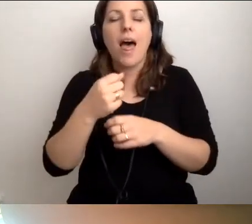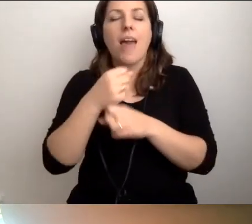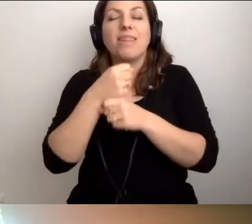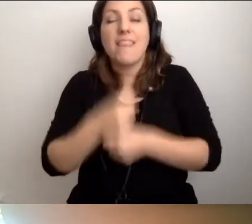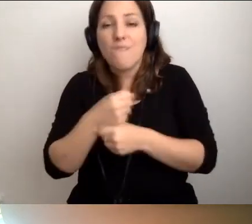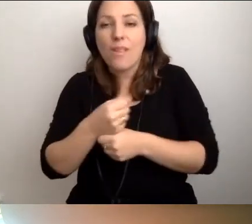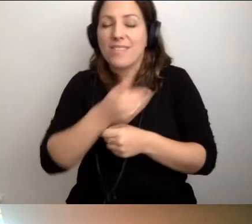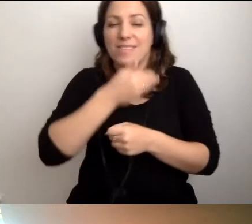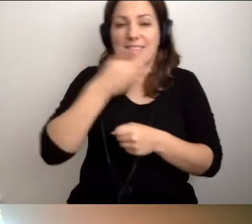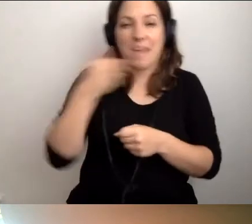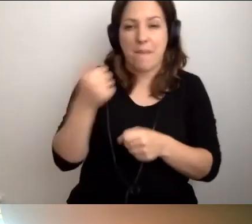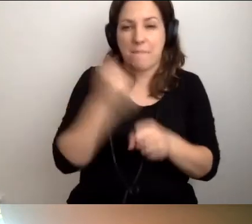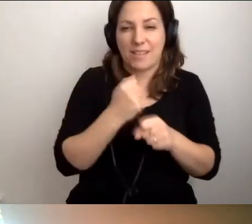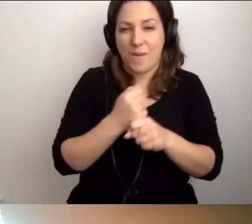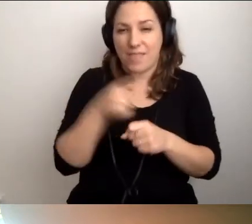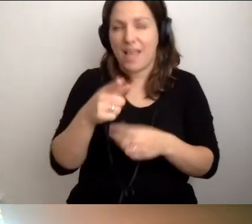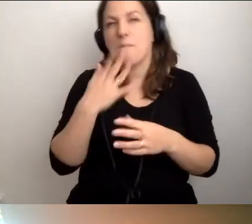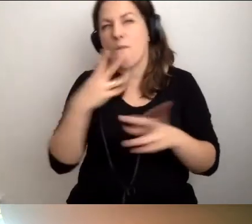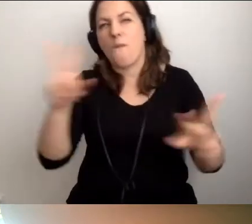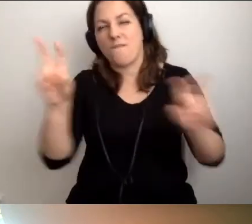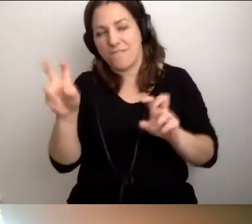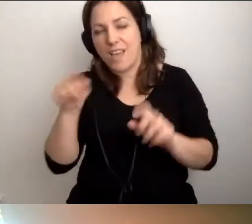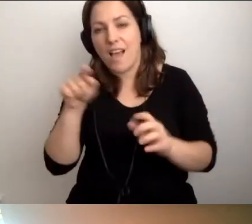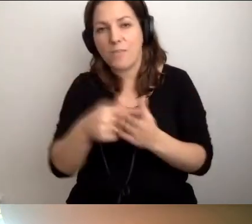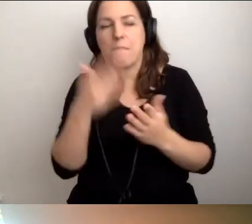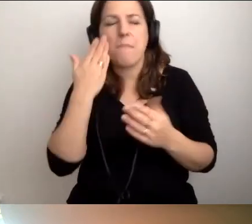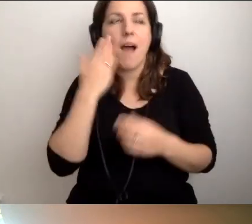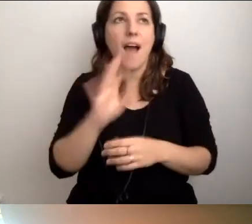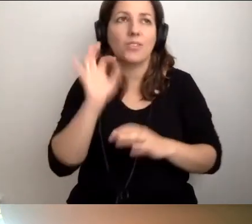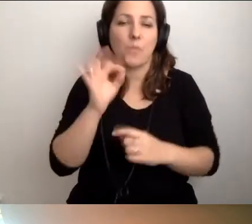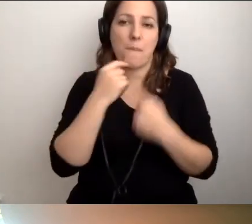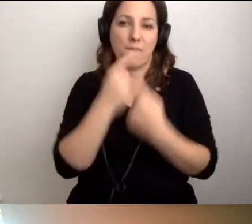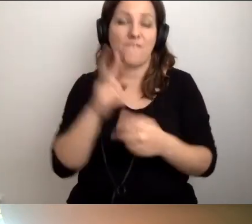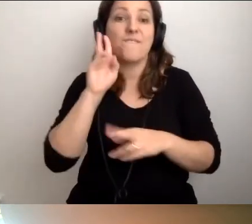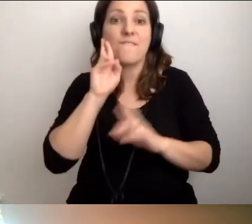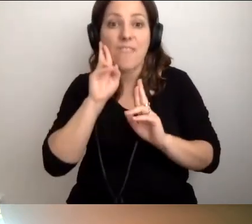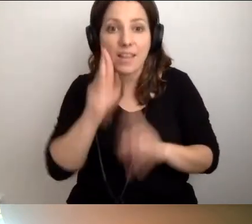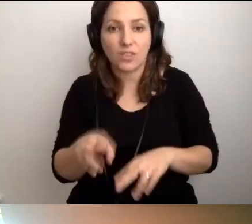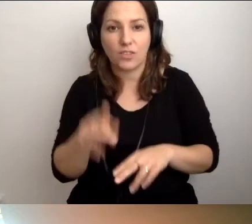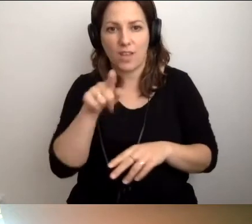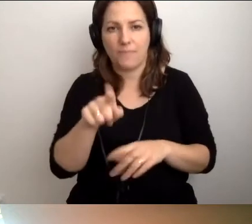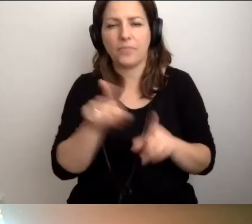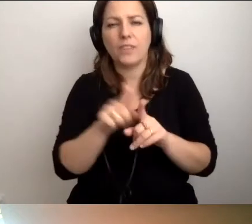To bardzo dobre powiedzenie. Rozmawialiśmy też o tym wczoraj.